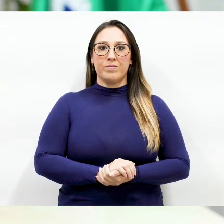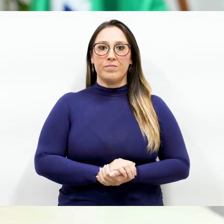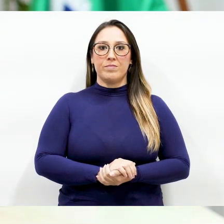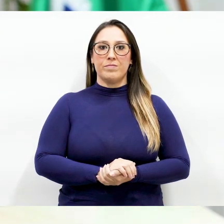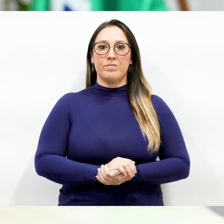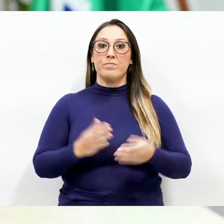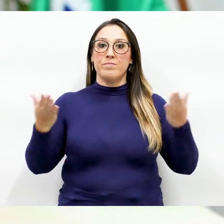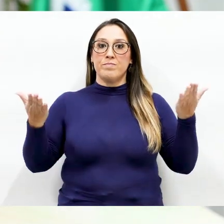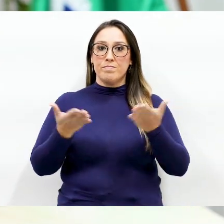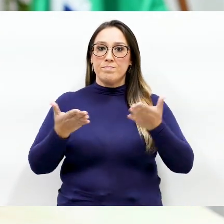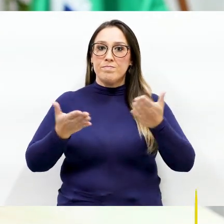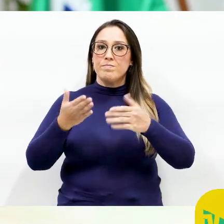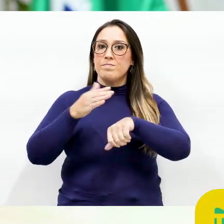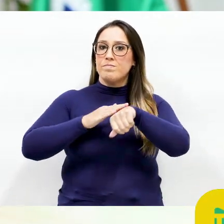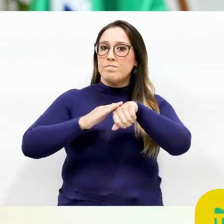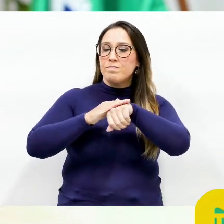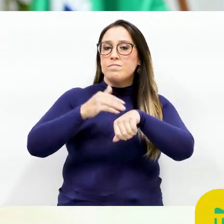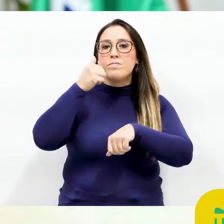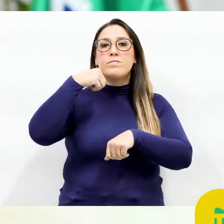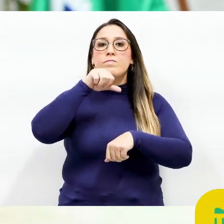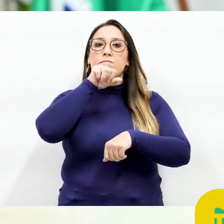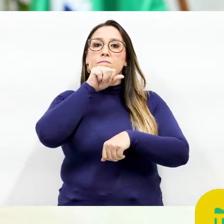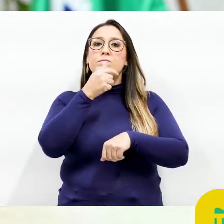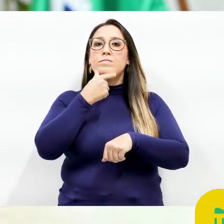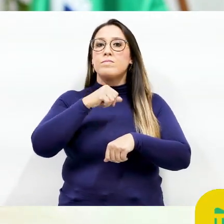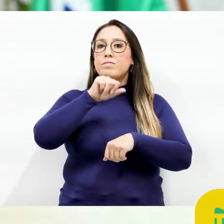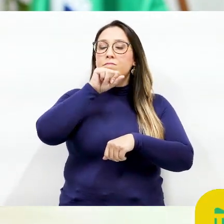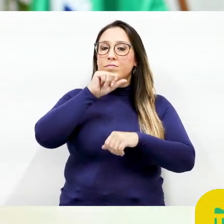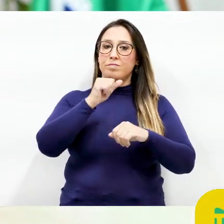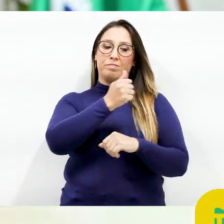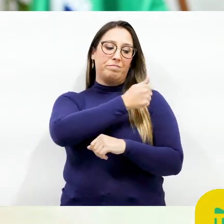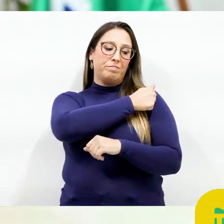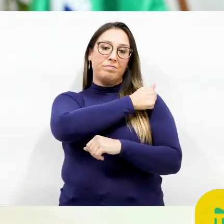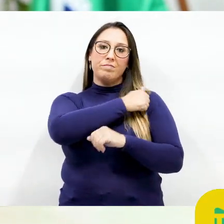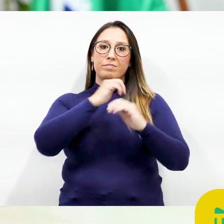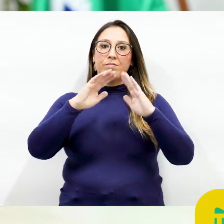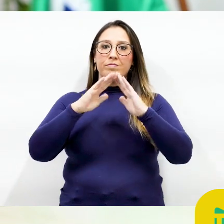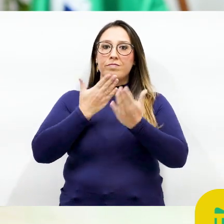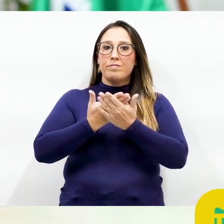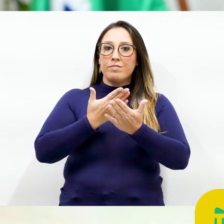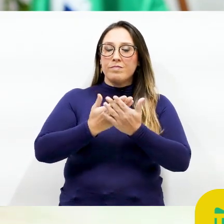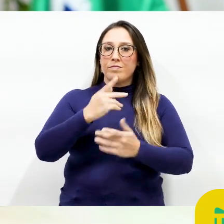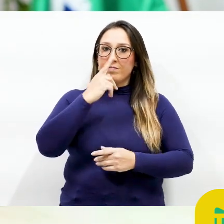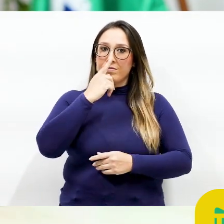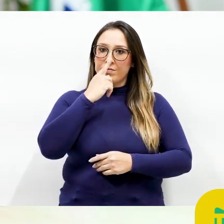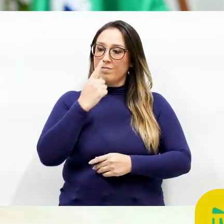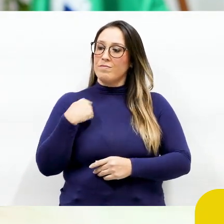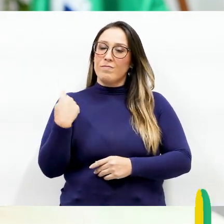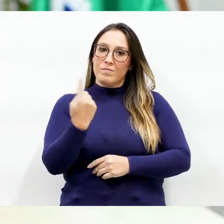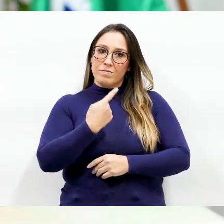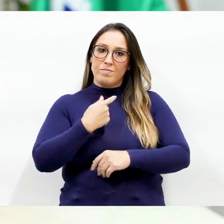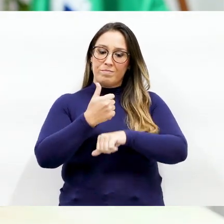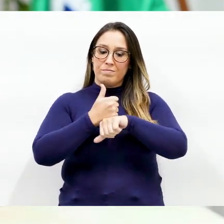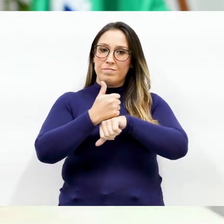Hoje me dirijo aos pais dos alunos das escolas municipais de Pinhais Nossos profissionais da educação organizaram